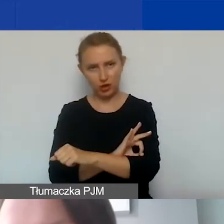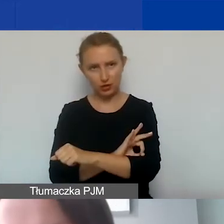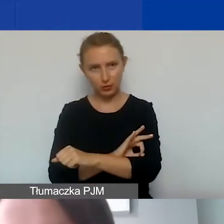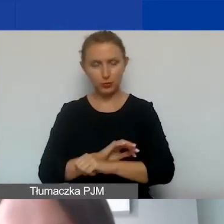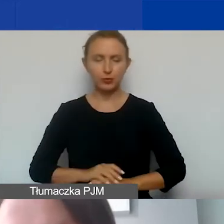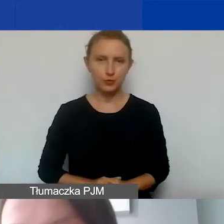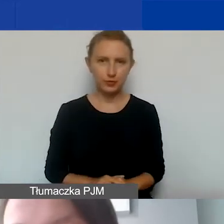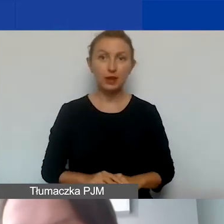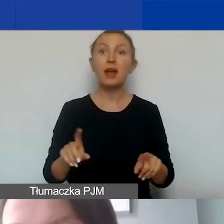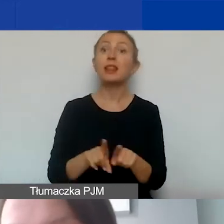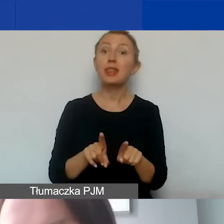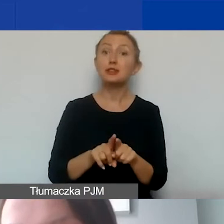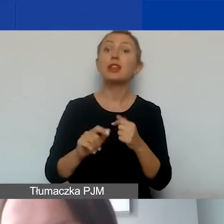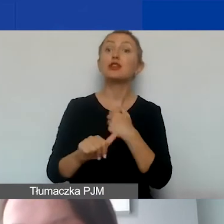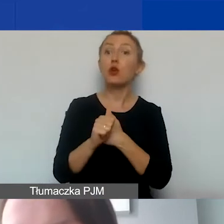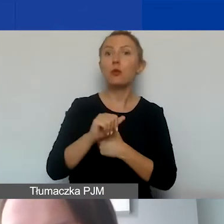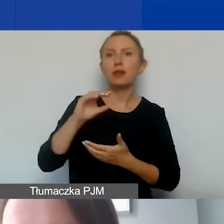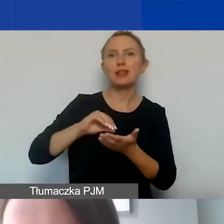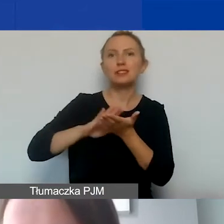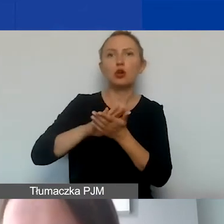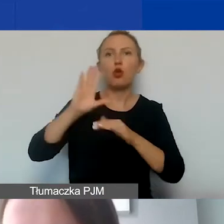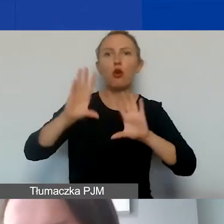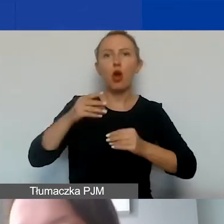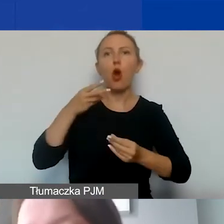I także kiedy dokument księgowy został opłacony.